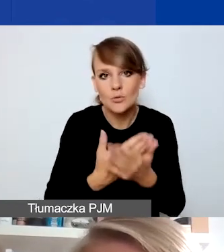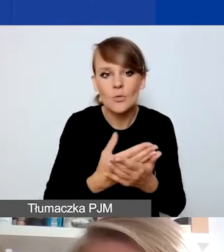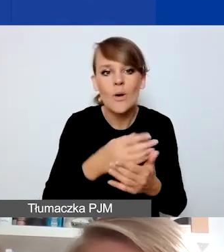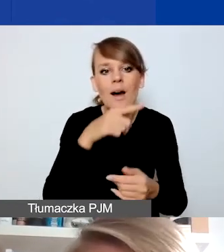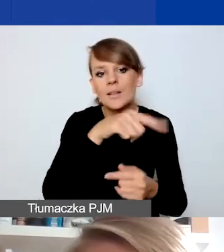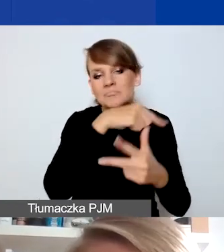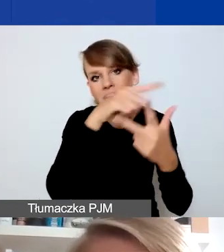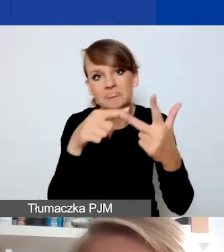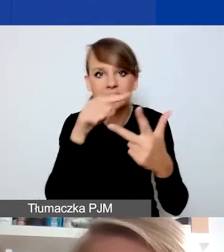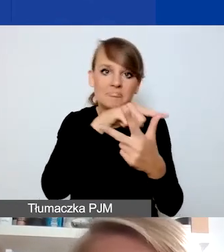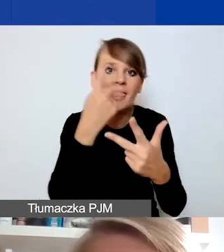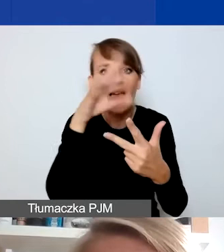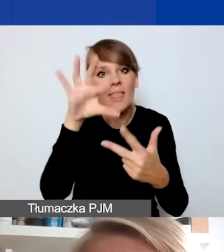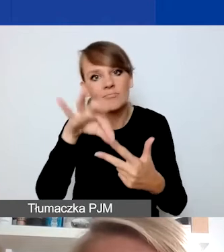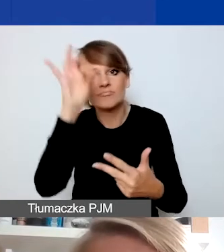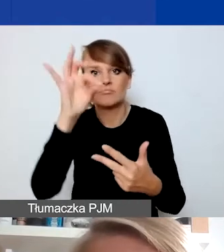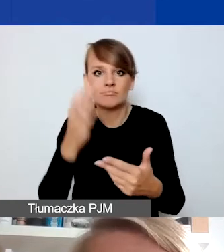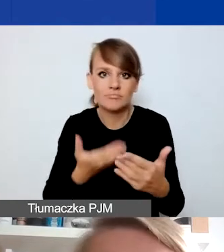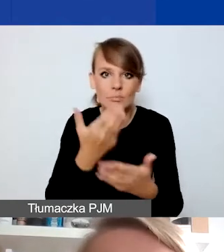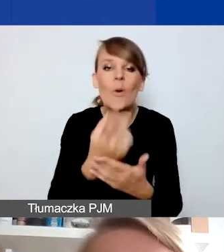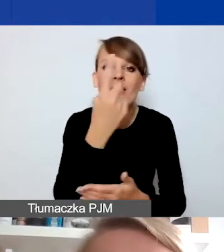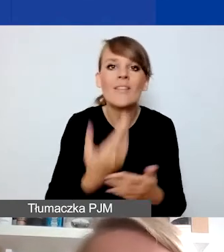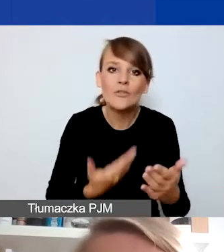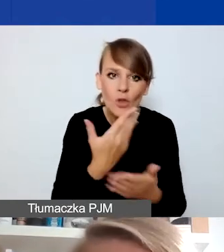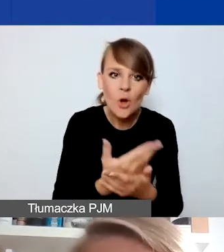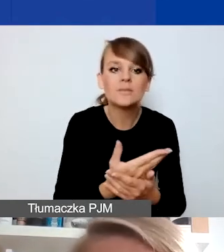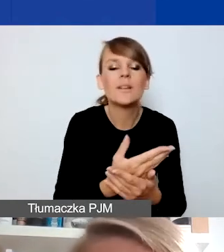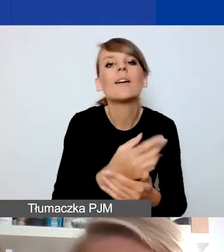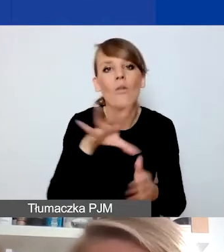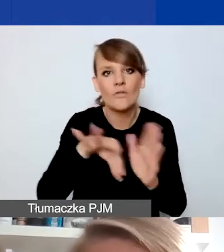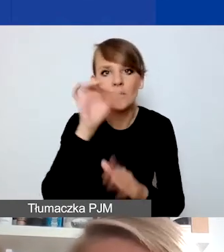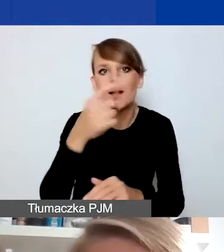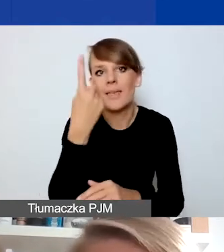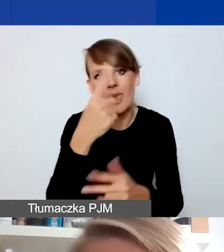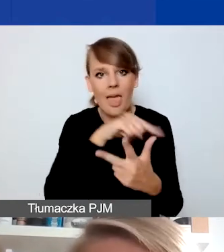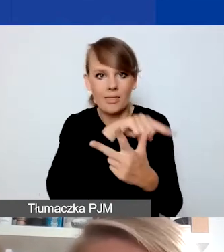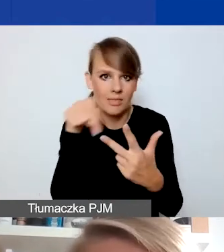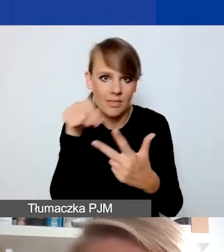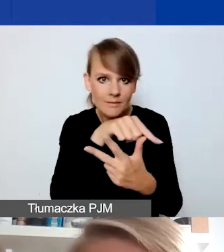bo wybrać można jeden obszar, to dodatkowo można uzyskać w ocenie takiego wniosku